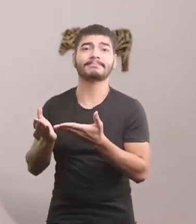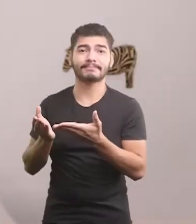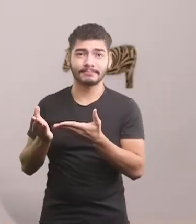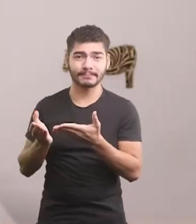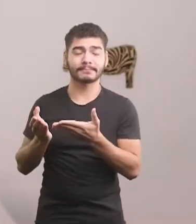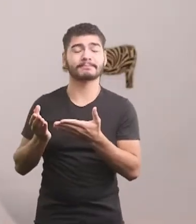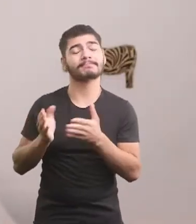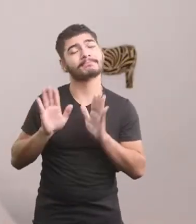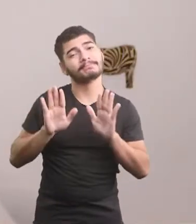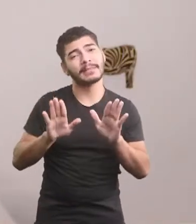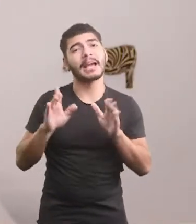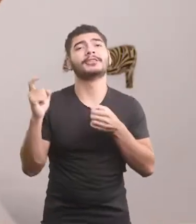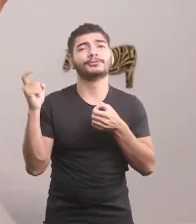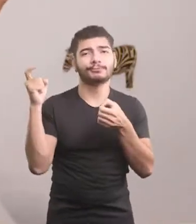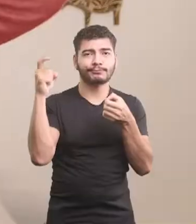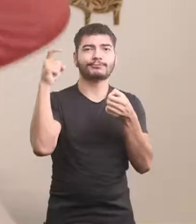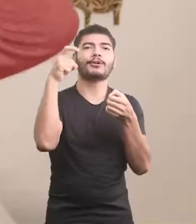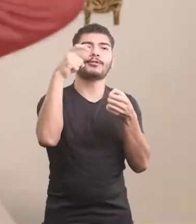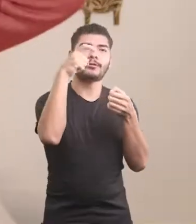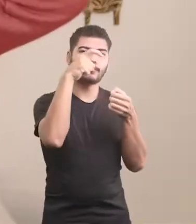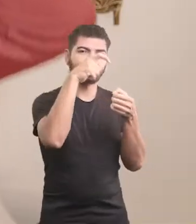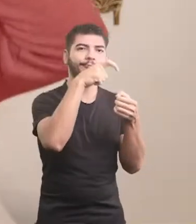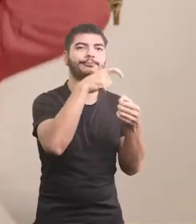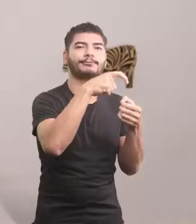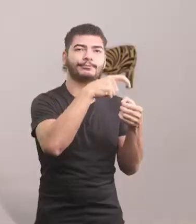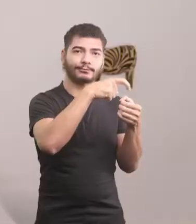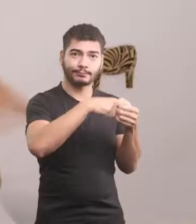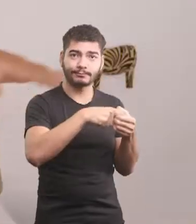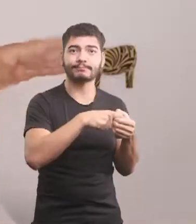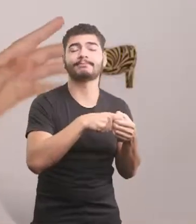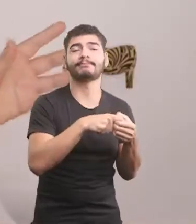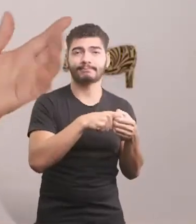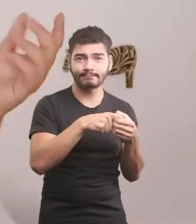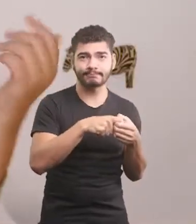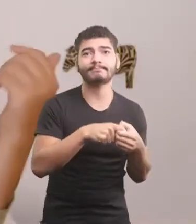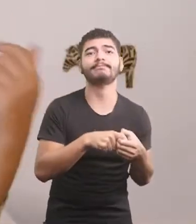E voltou